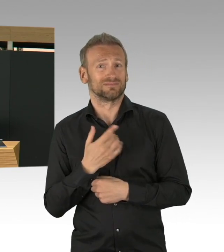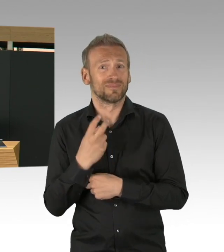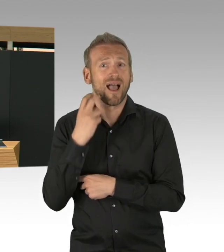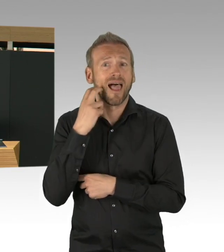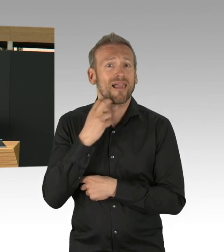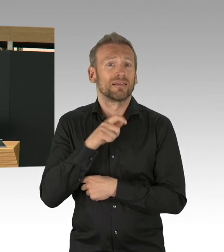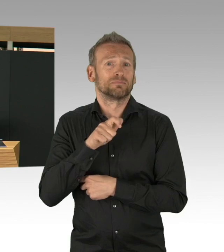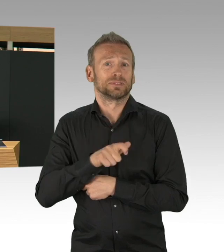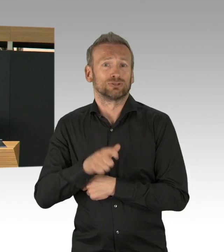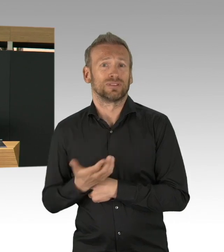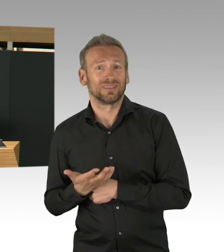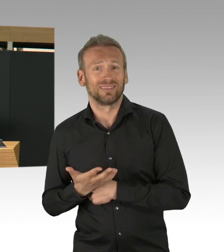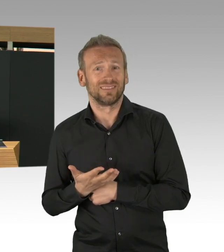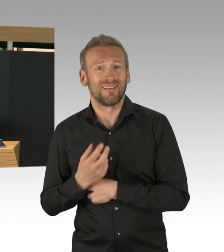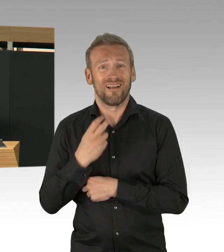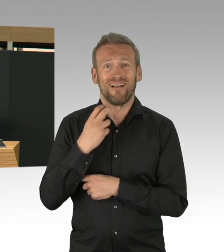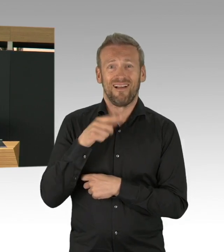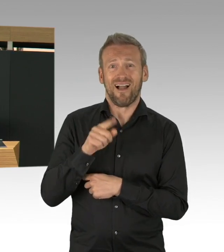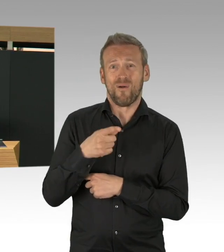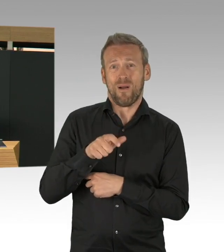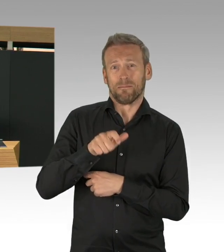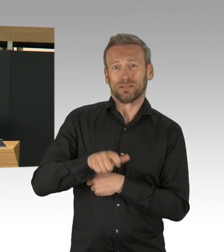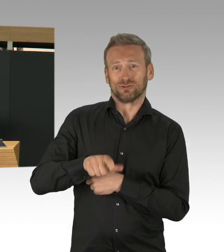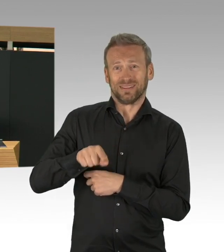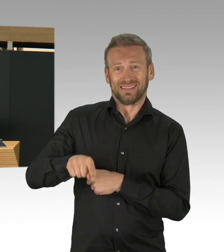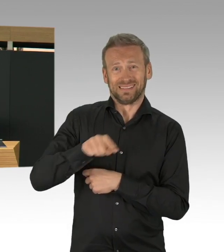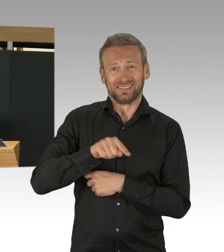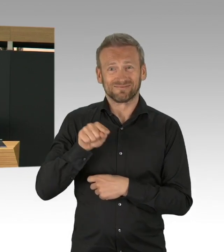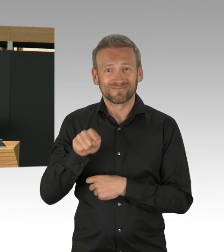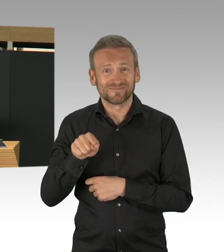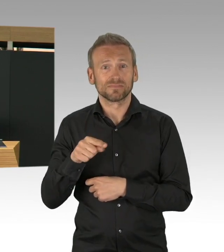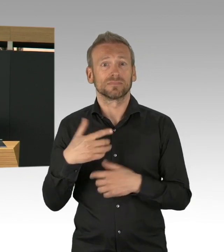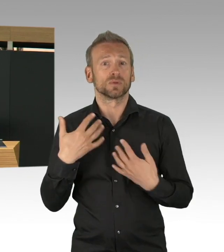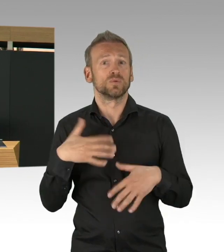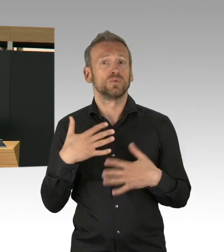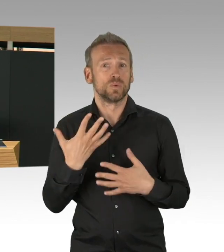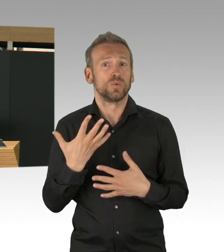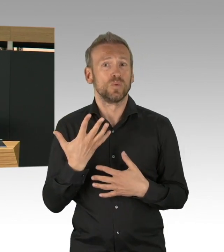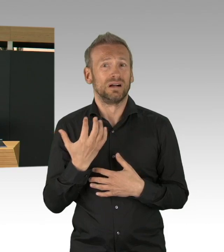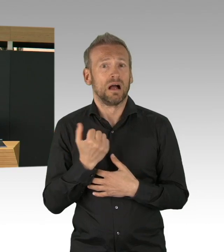auch organisiert, das kann man alles auch entsprechend nachverfolgen. Meine Damen und Herren, im Bundesvergleich,